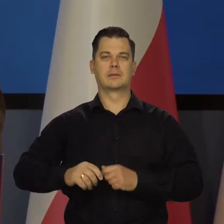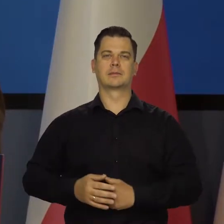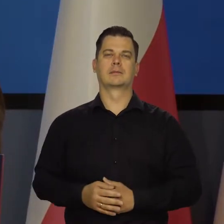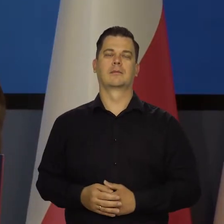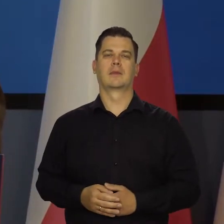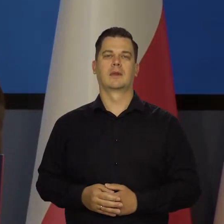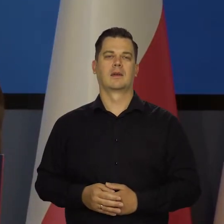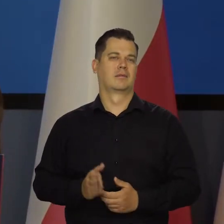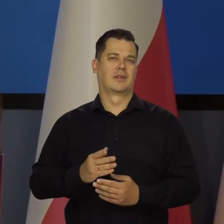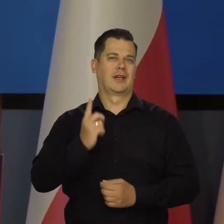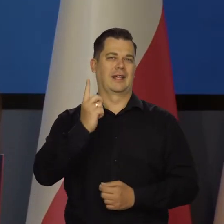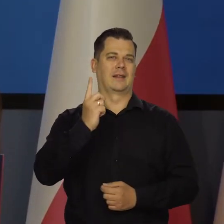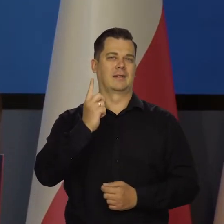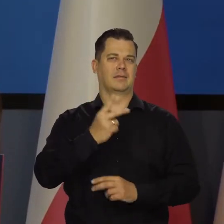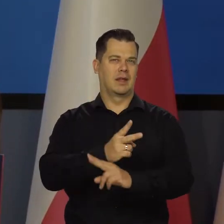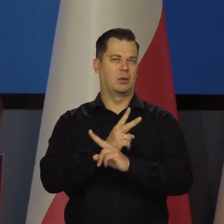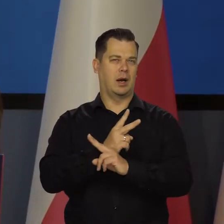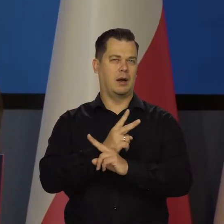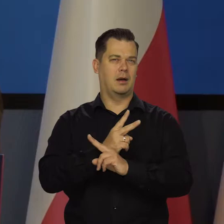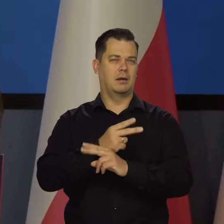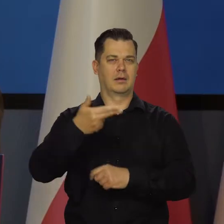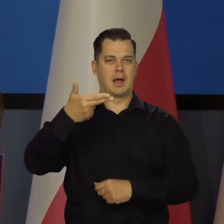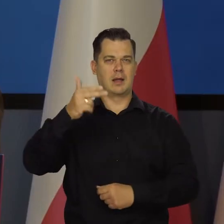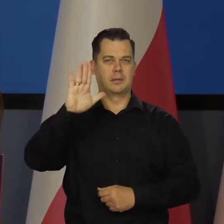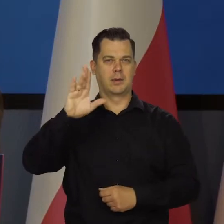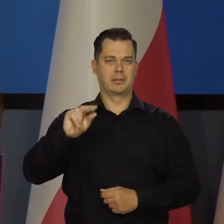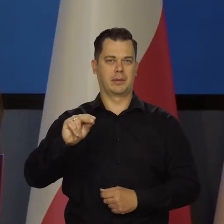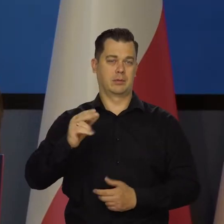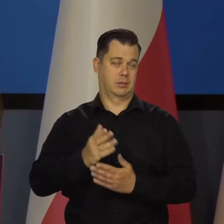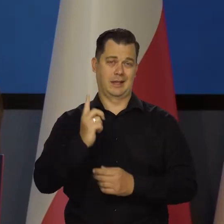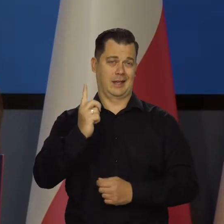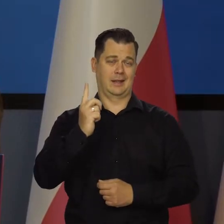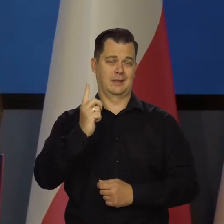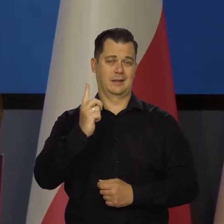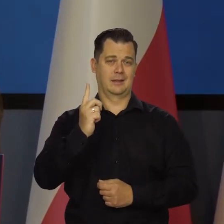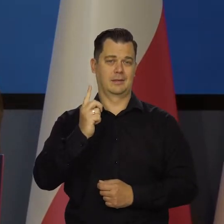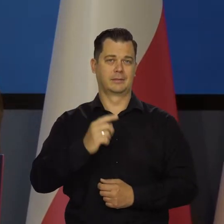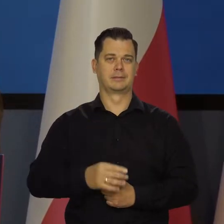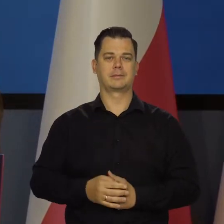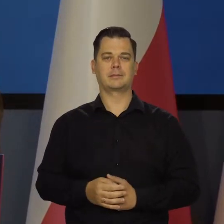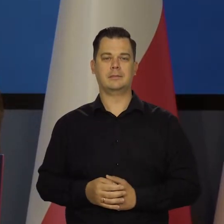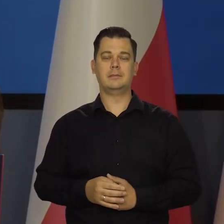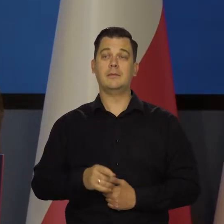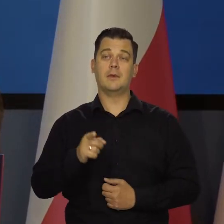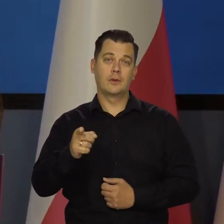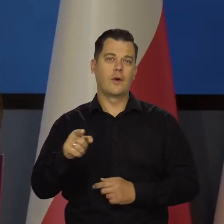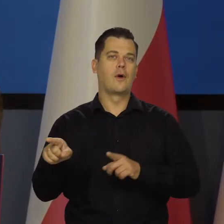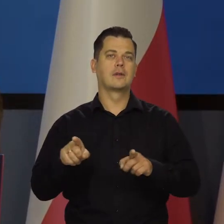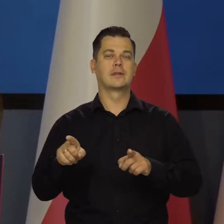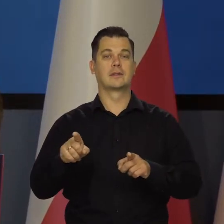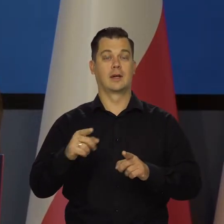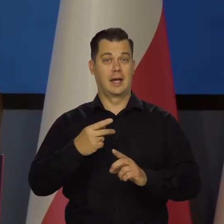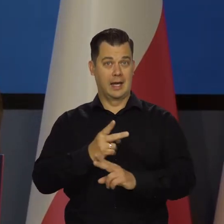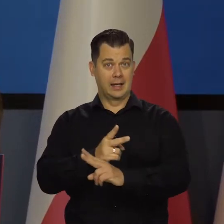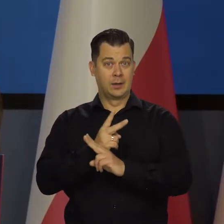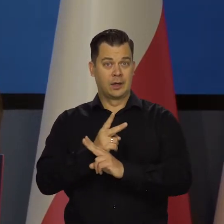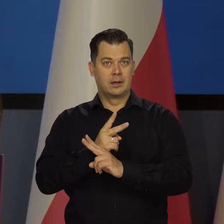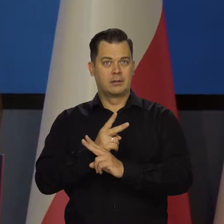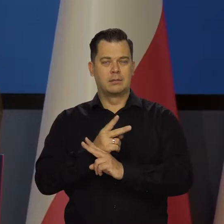Właściwie jedynym jest takim niezależnym ciałem. W tym sensie ta niezależność jest tak istotna i ważna.